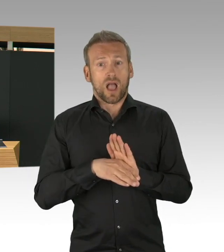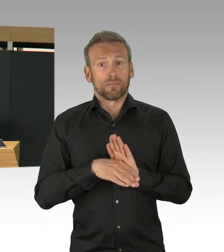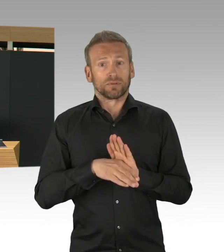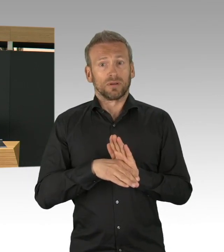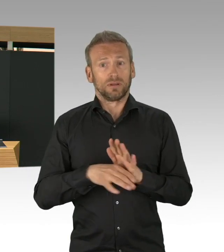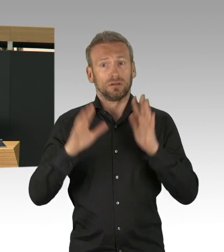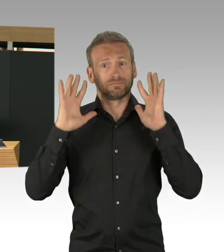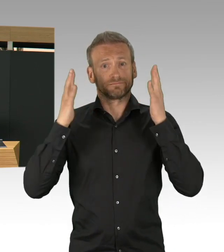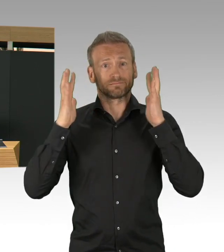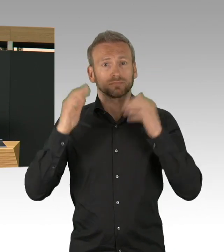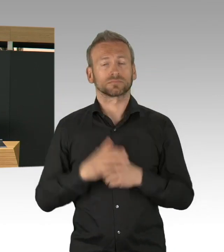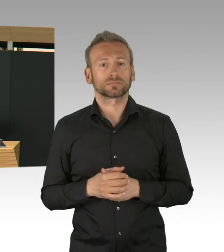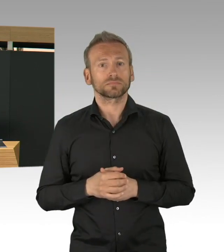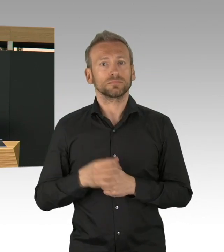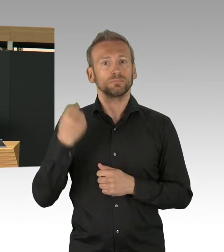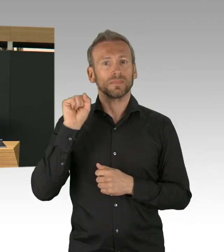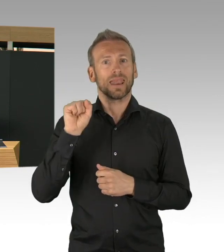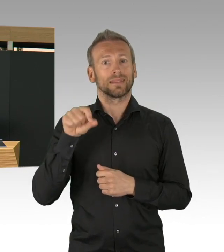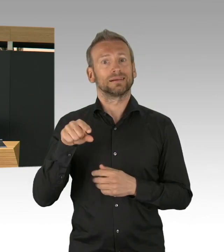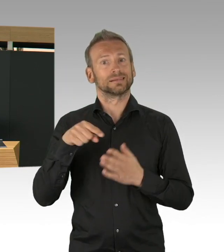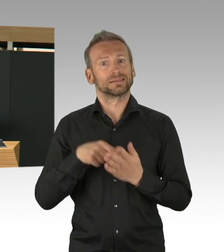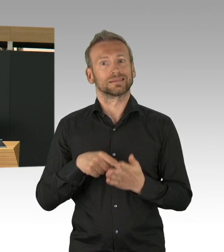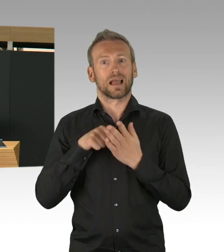aber auch von Beratungsstellen und auch Begleitung und Betreuung,